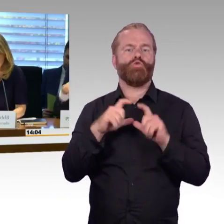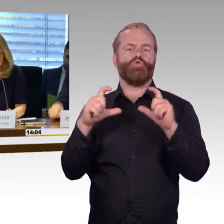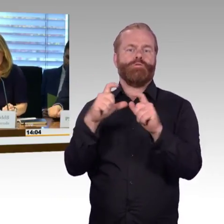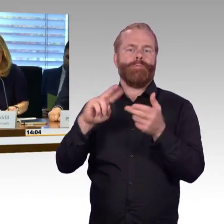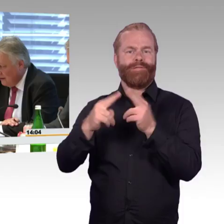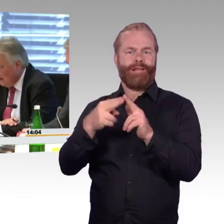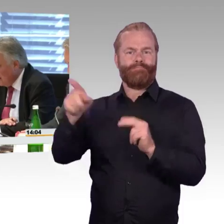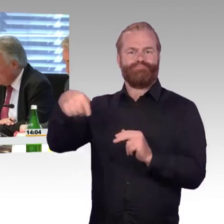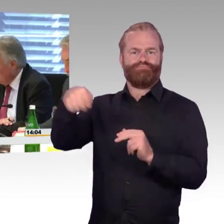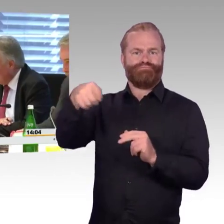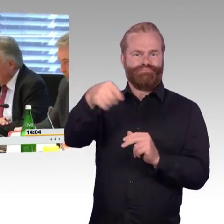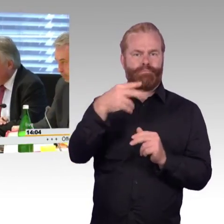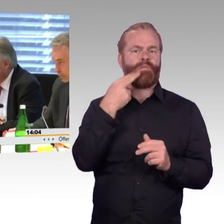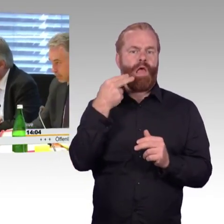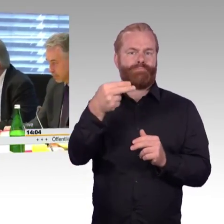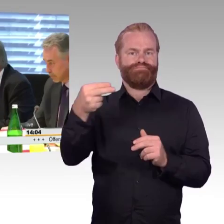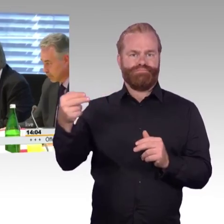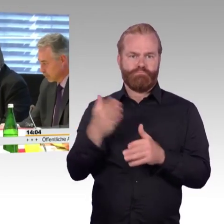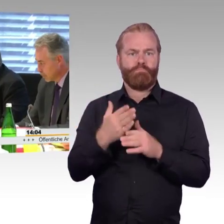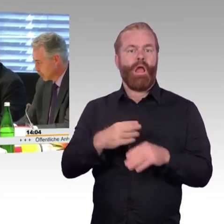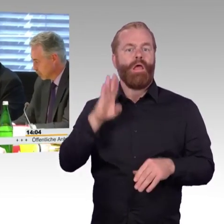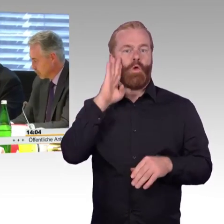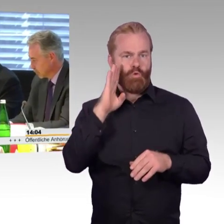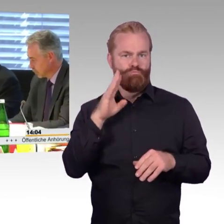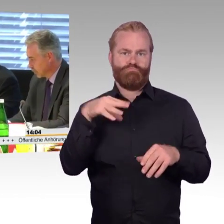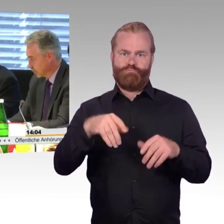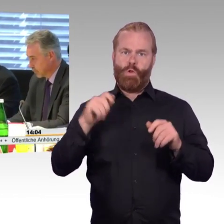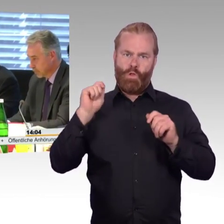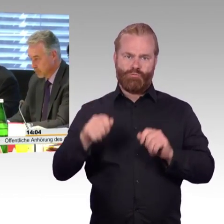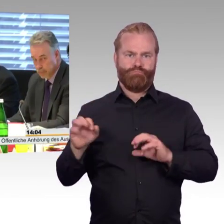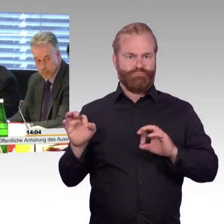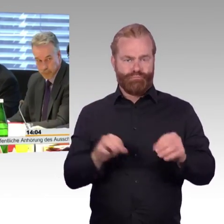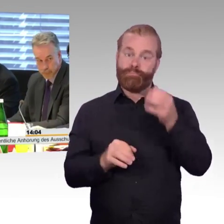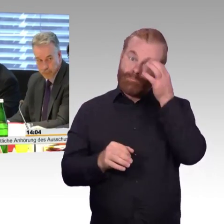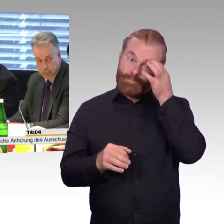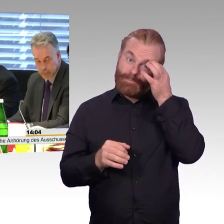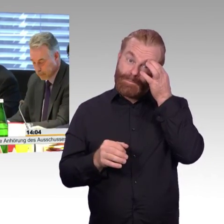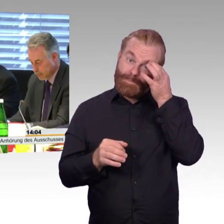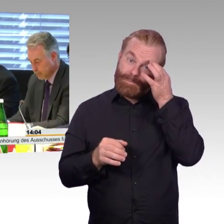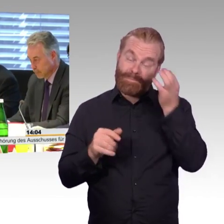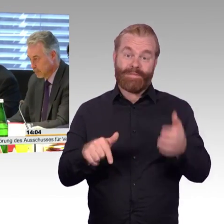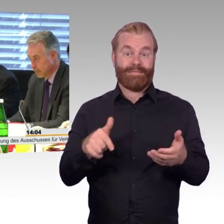(Klopfen) Ich habe Sie auch noch im Fernsehen gesehen gestern Abend.